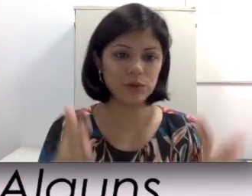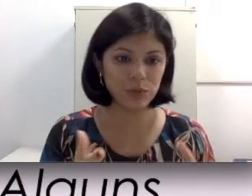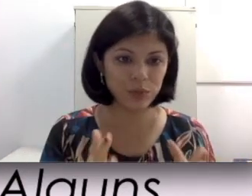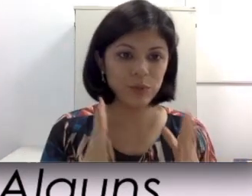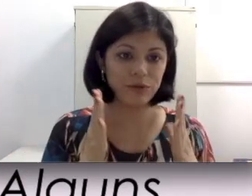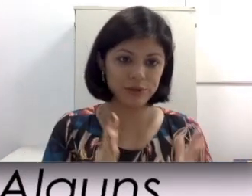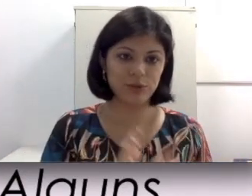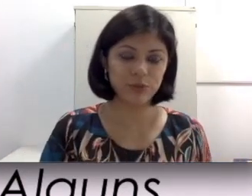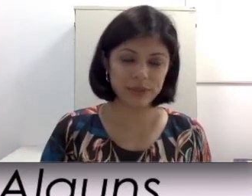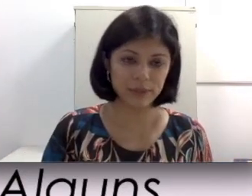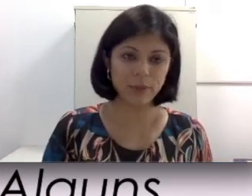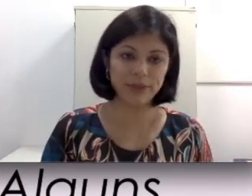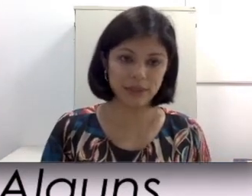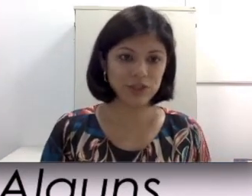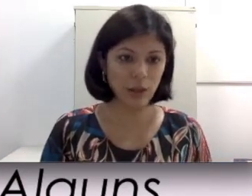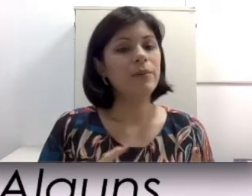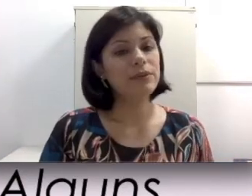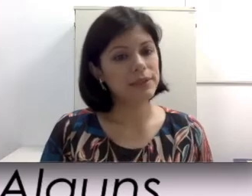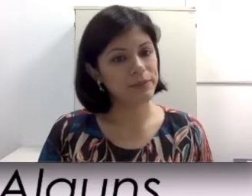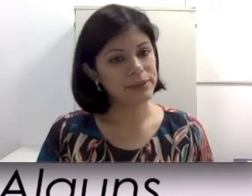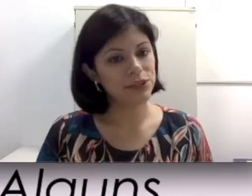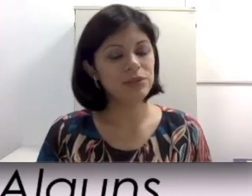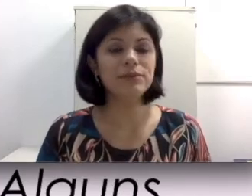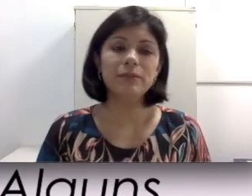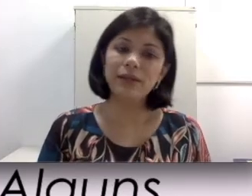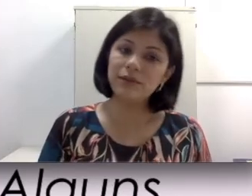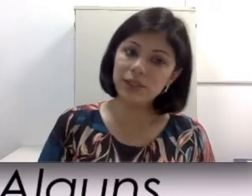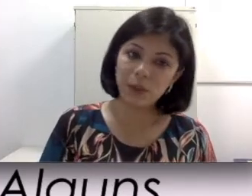som do professor presente numa sala de aula. Modelos mais antigos também não são à